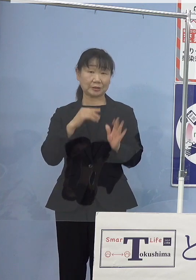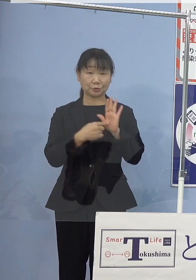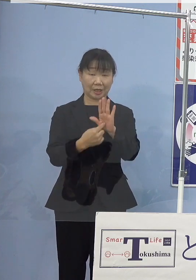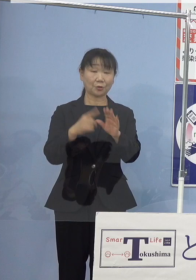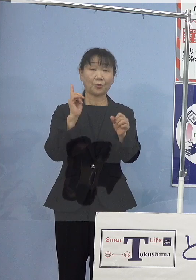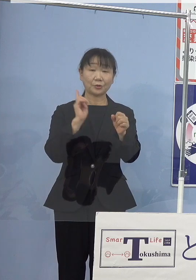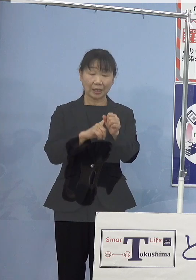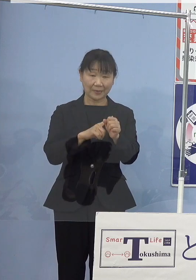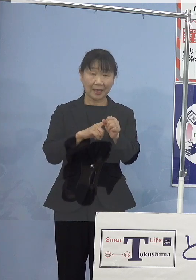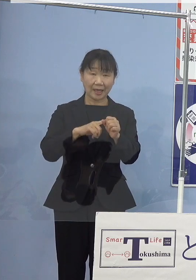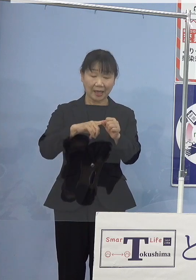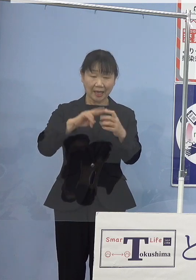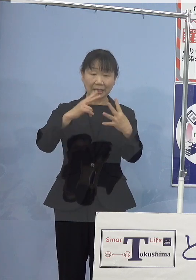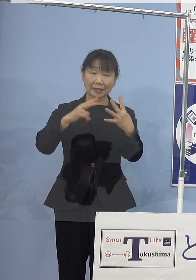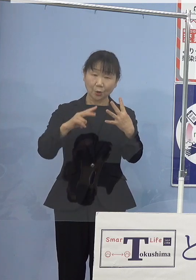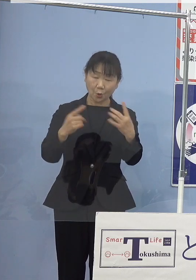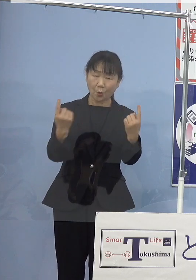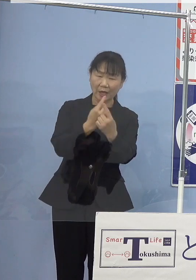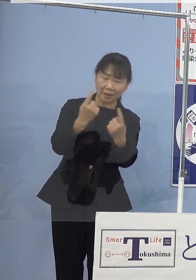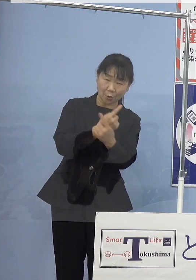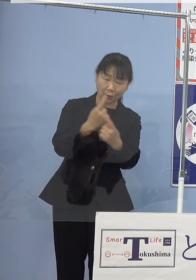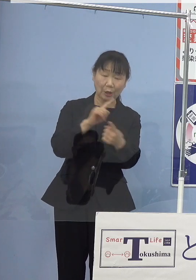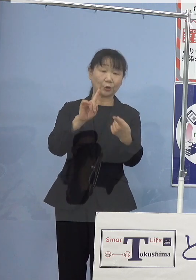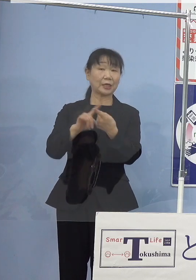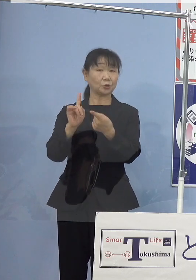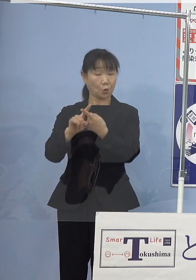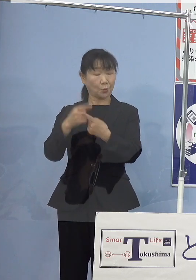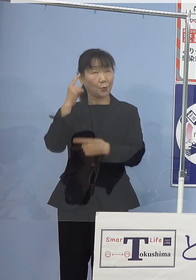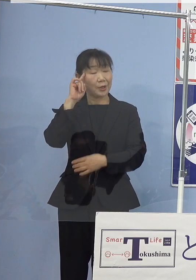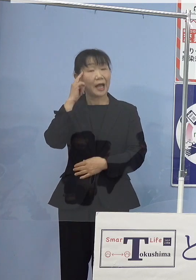気候変動への適応の視点も加えまして